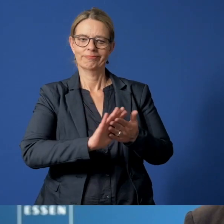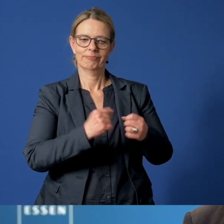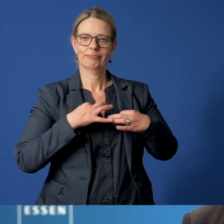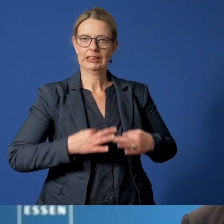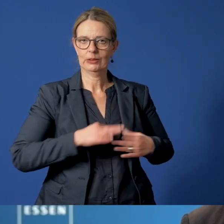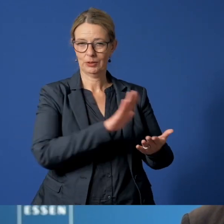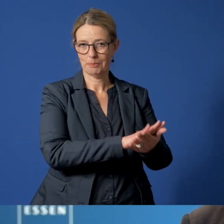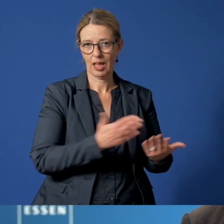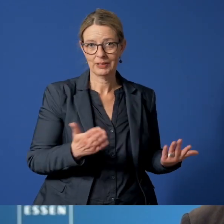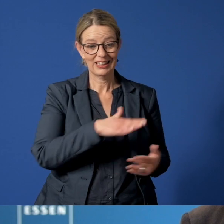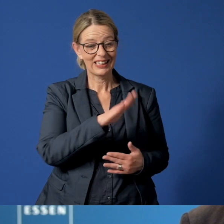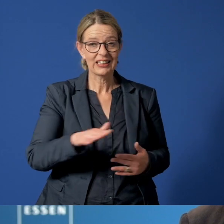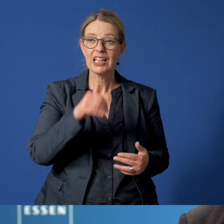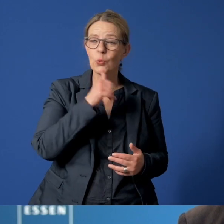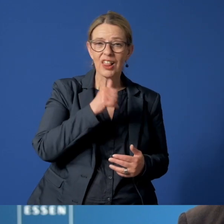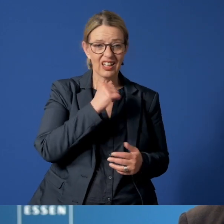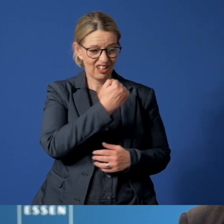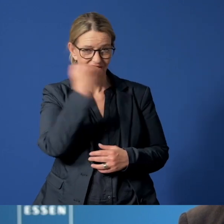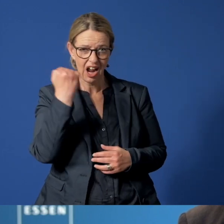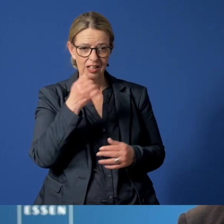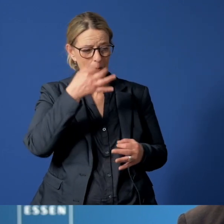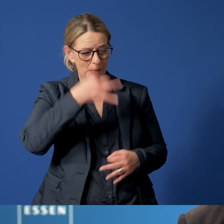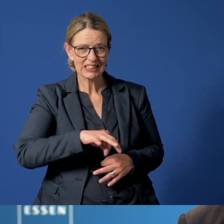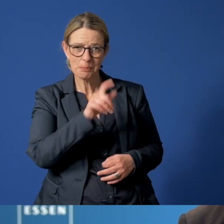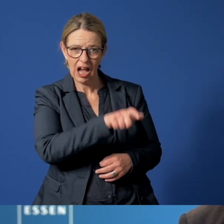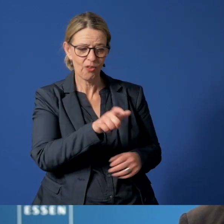Kinder und Jugendliche vor Gewalt und Missbrauch zu schützen,